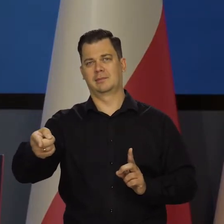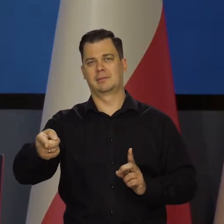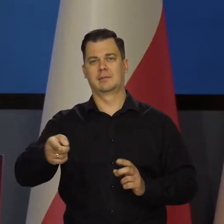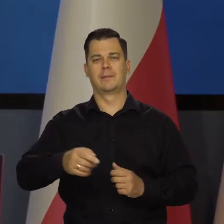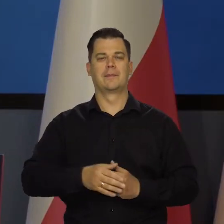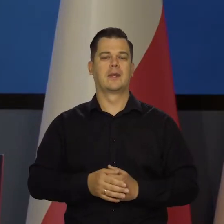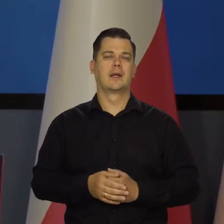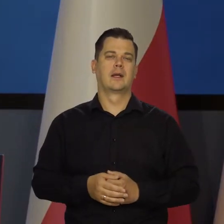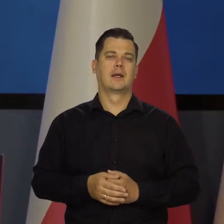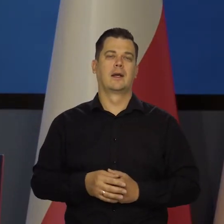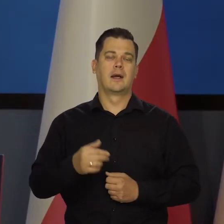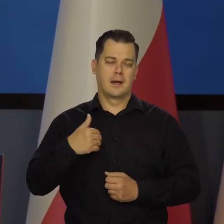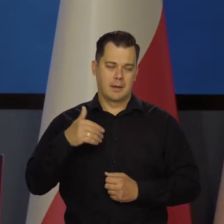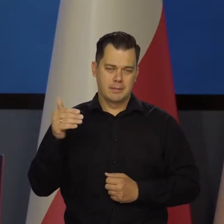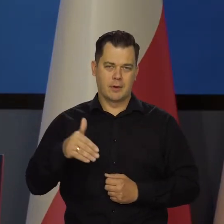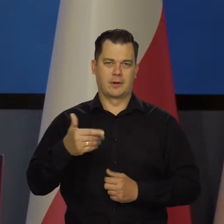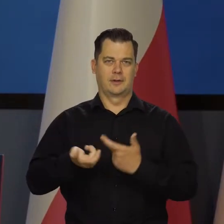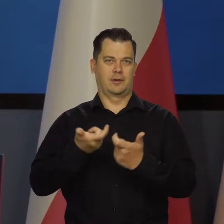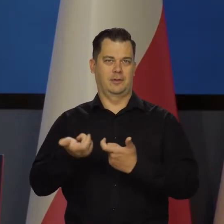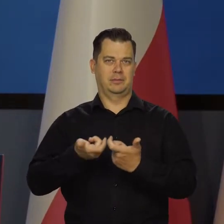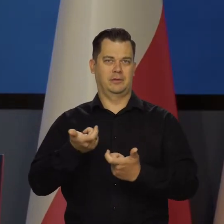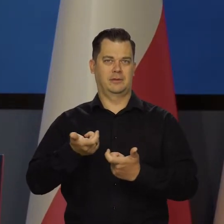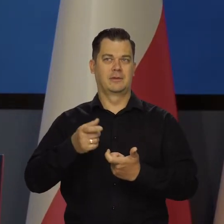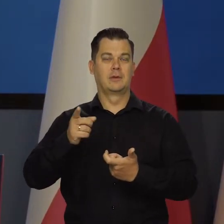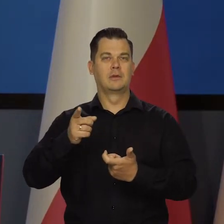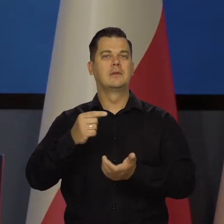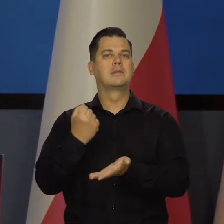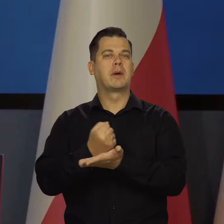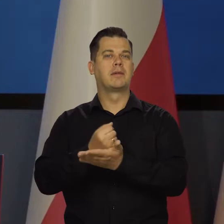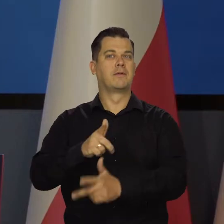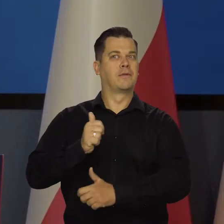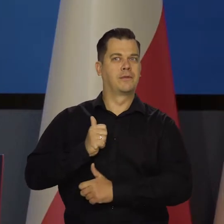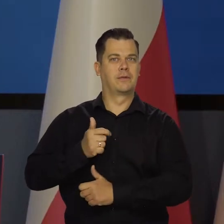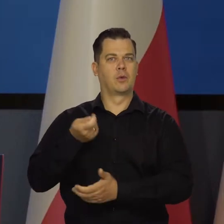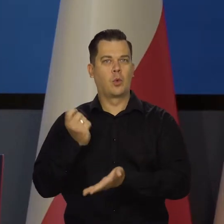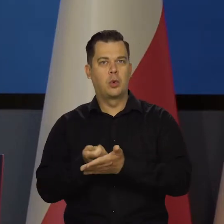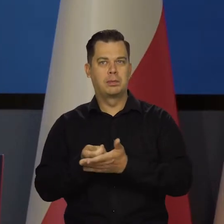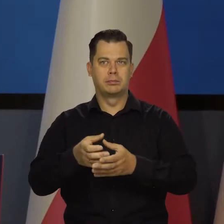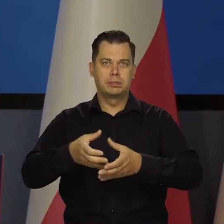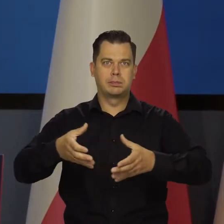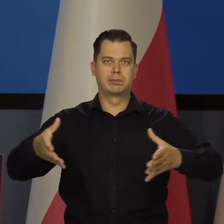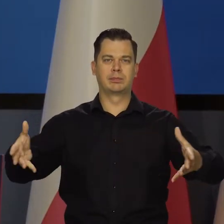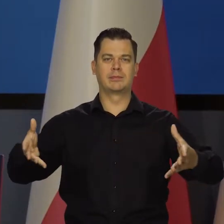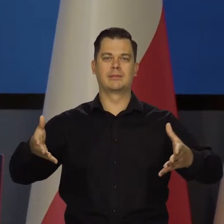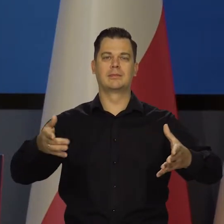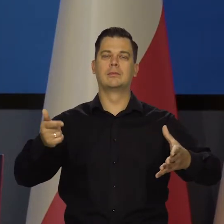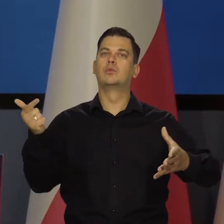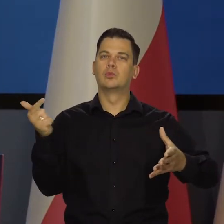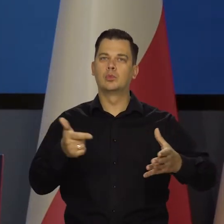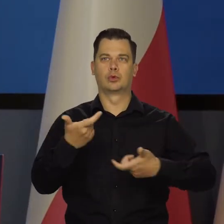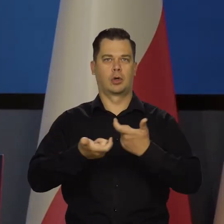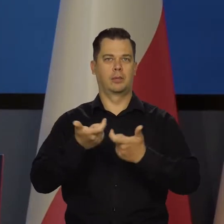No i jesteśmy w stanie dokonać chociaż tego wysiłku zbrojeniowego. Musimy jednocześnie rozpocząć budowę elektrowni atomowych,